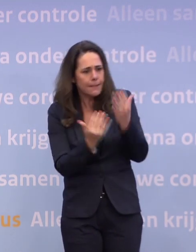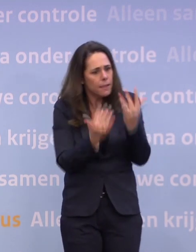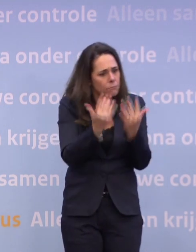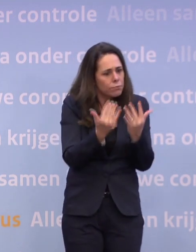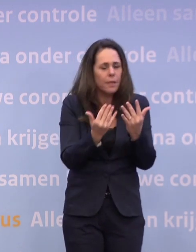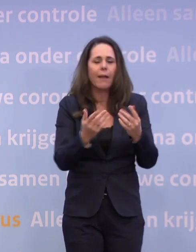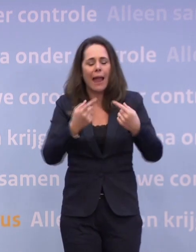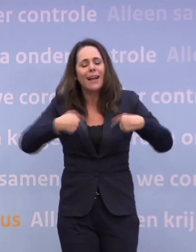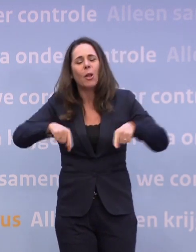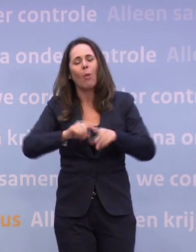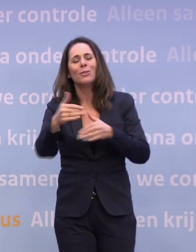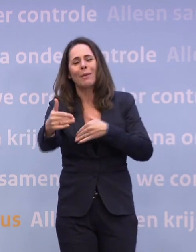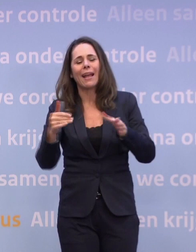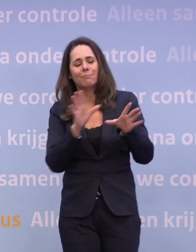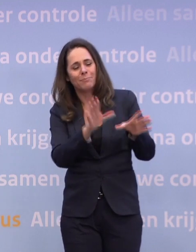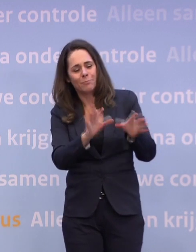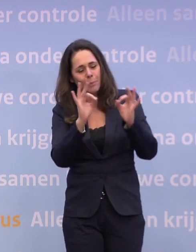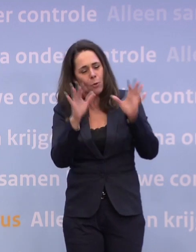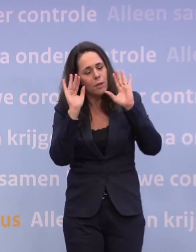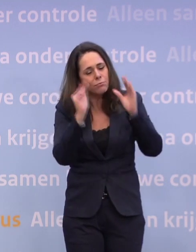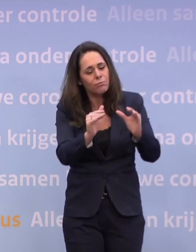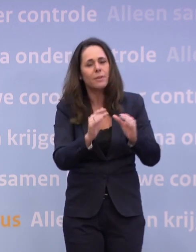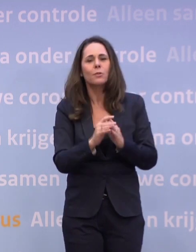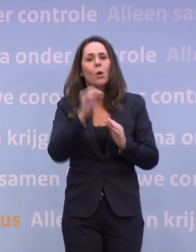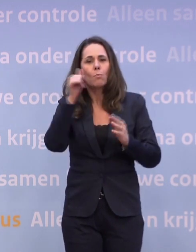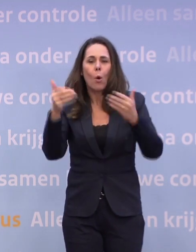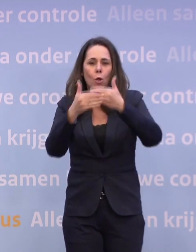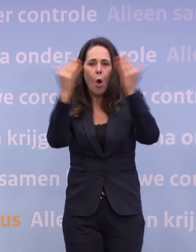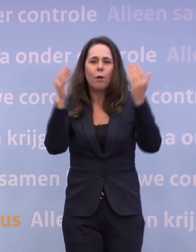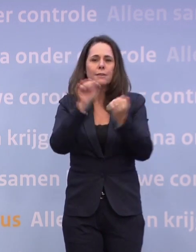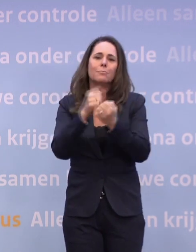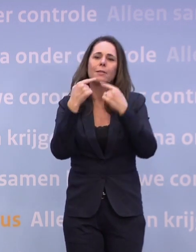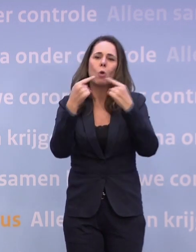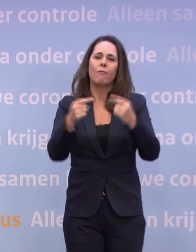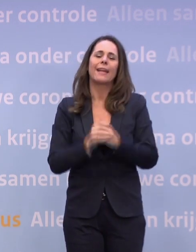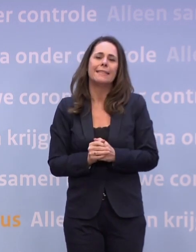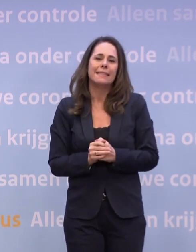...nou ja, onze pakketten, maar waar zij dan natuurlijk mee bezig zijn. Vandaar morgenochtend die persconferentie van de trojka...